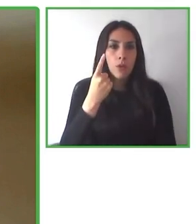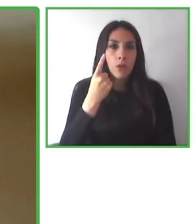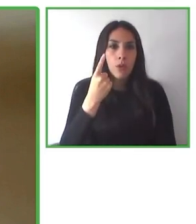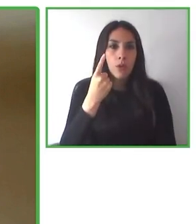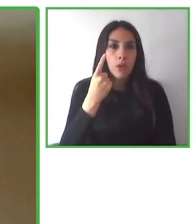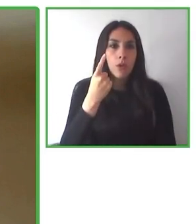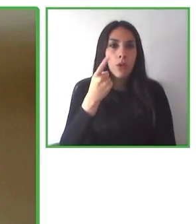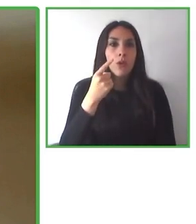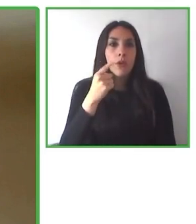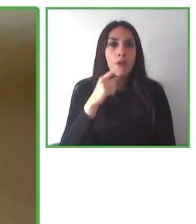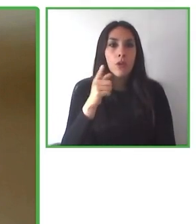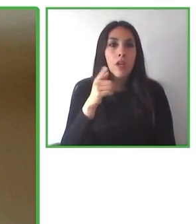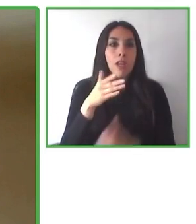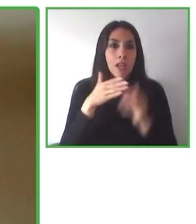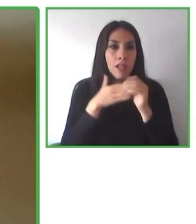y en igualdad de oportunidades.